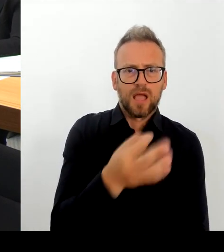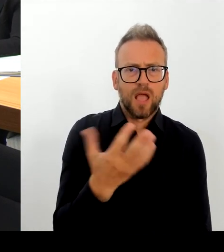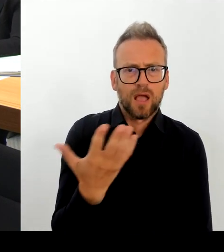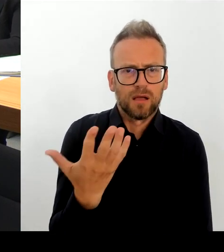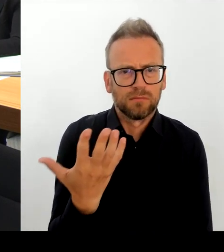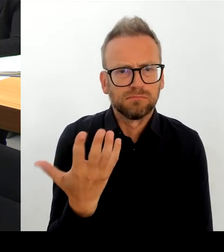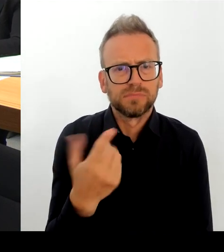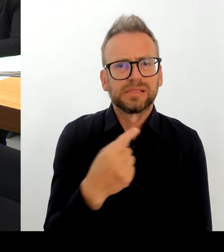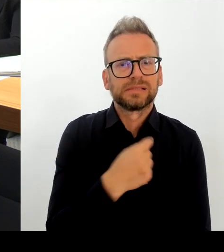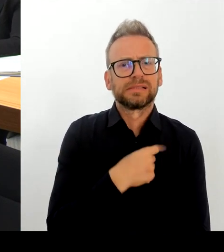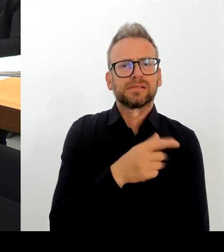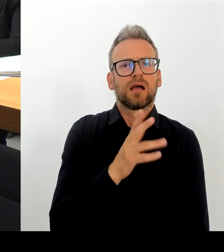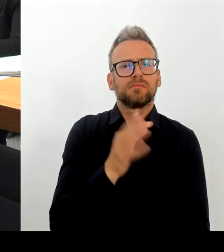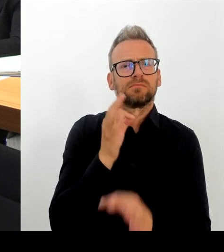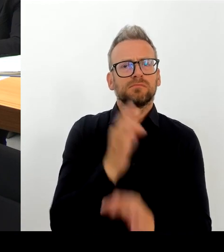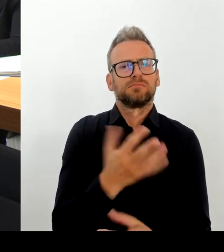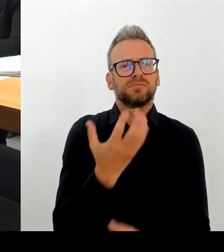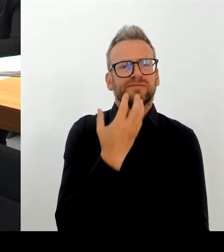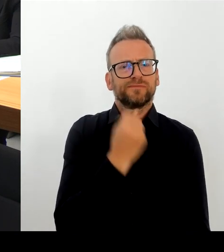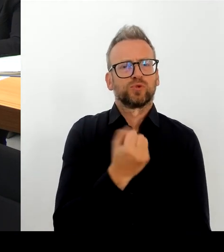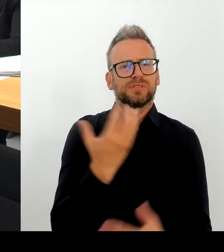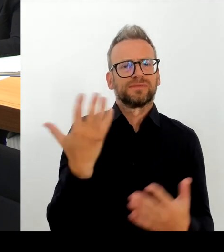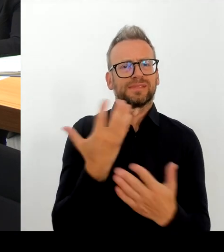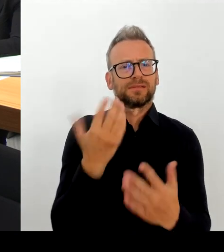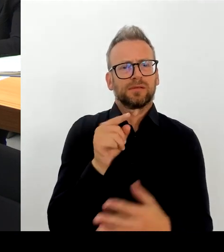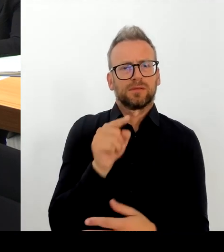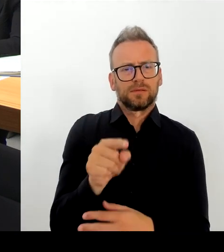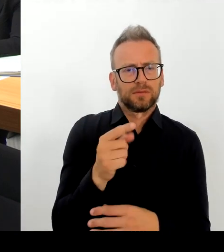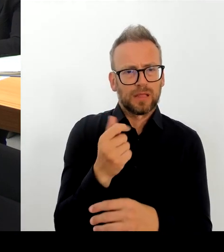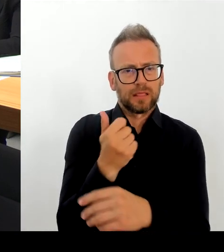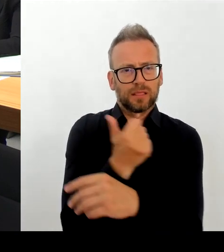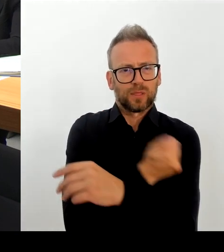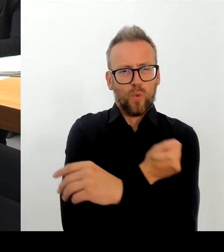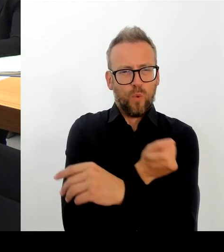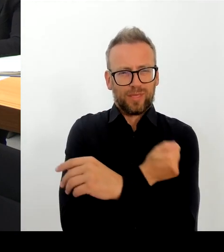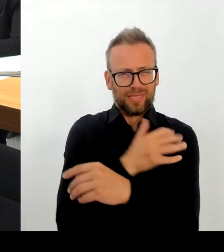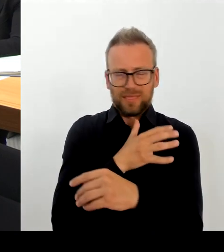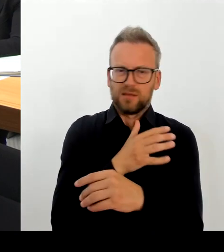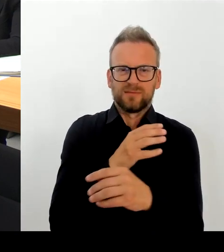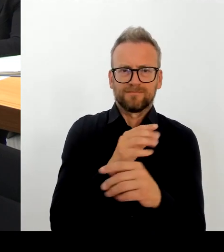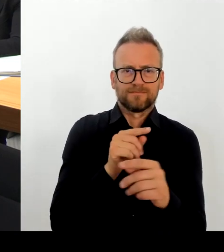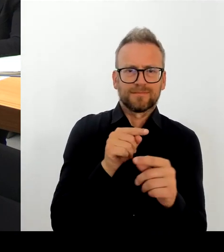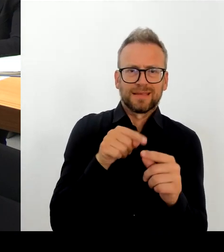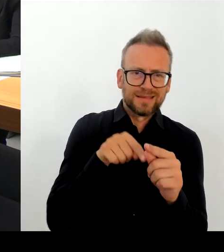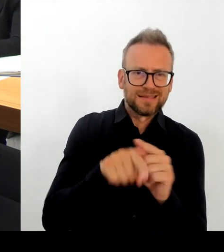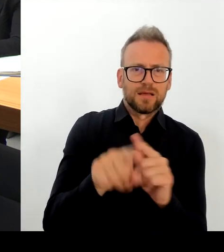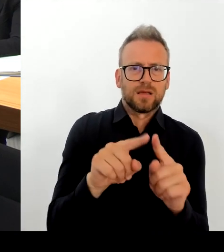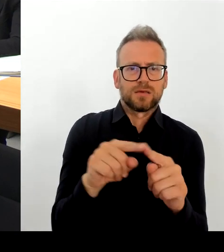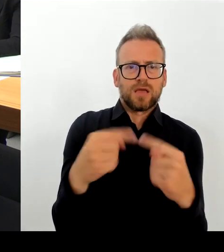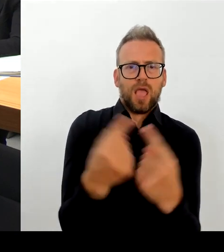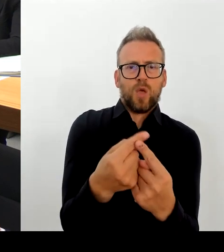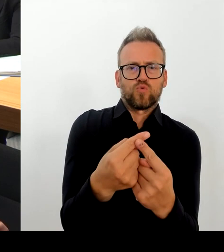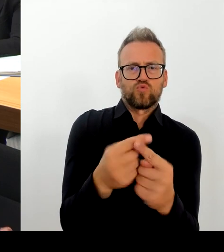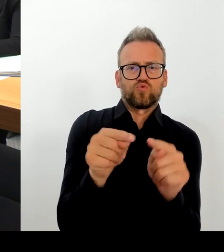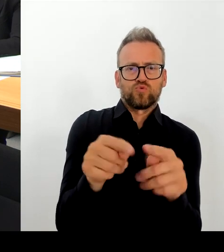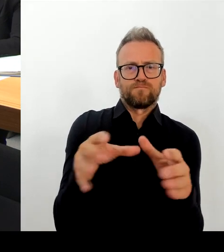Badenberg ist dabei, die Justiz. Jetzt habe ich sie alle aufgezählt. Das heißt also, wir werden morgen gemeinschaftlich dort darüber